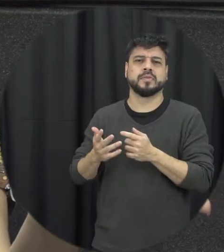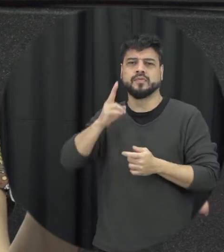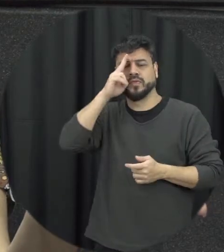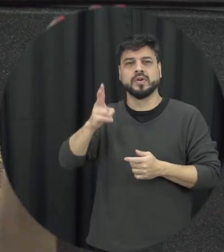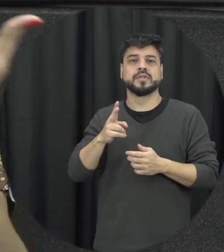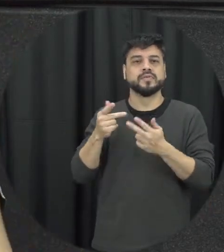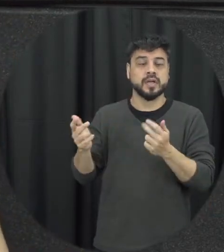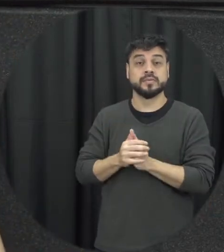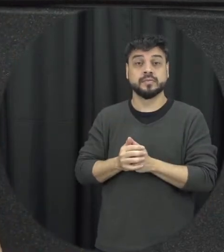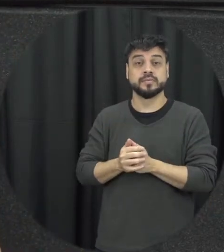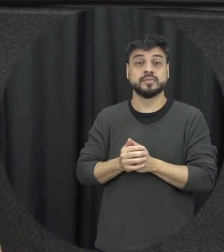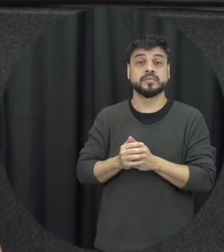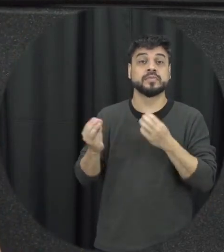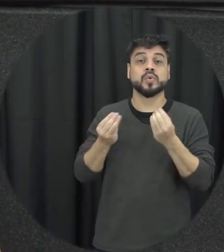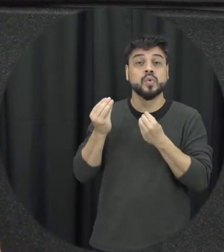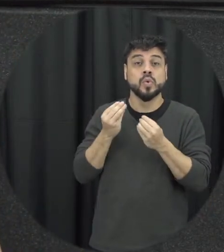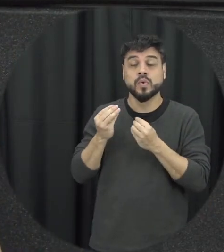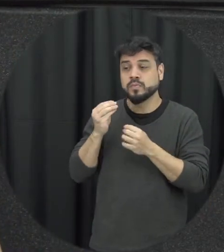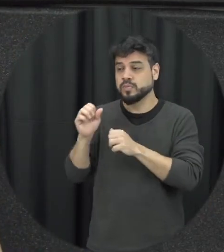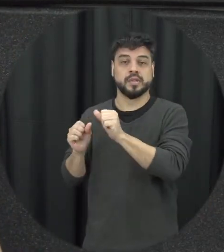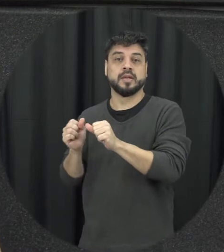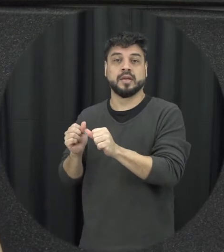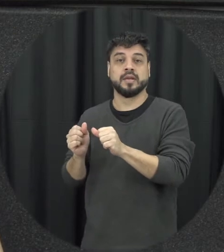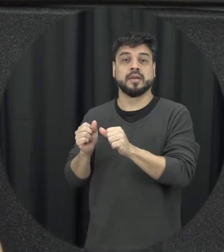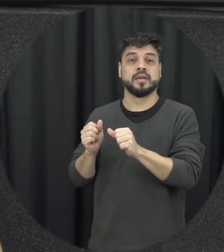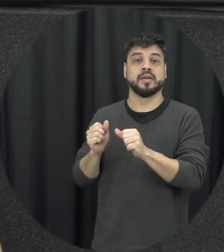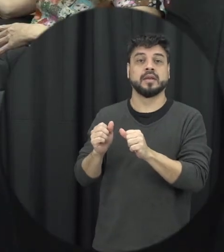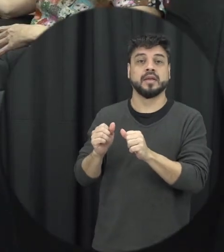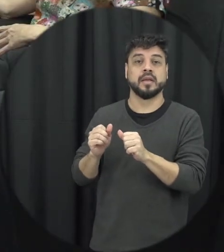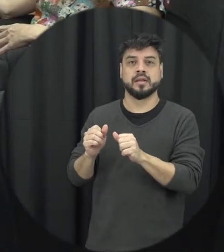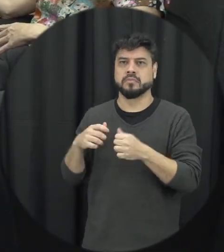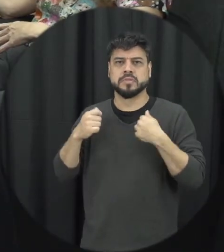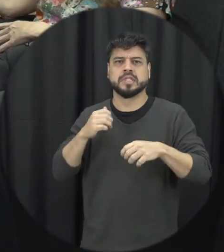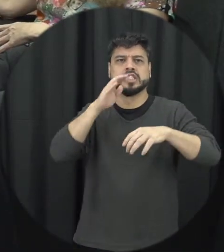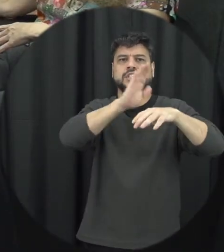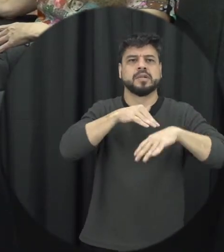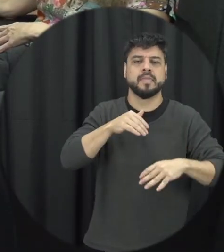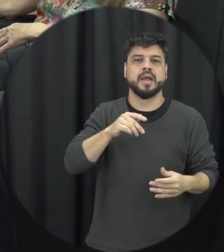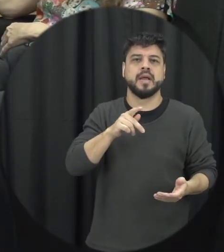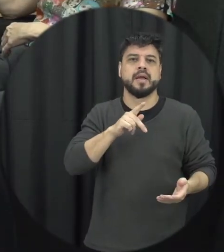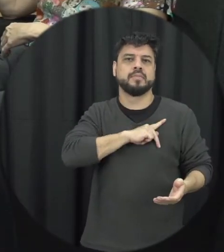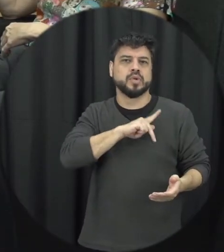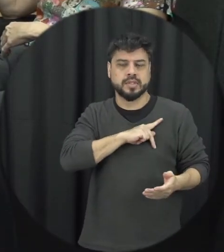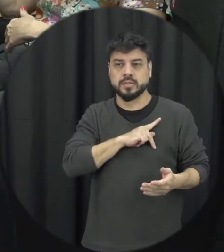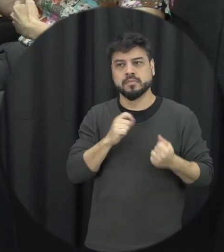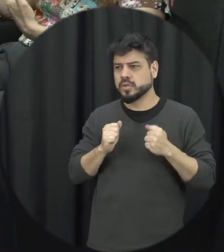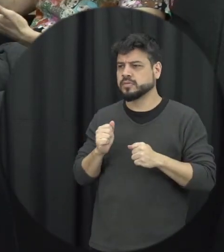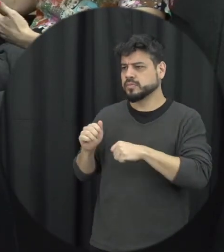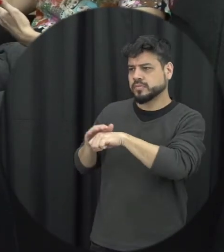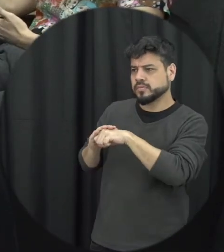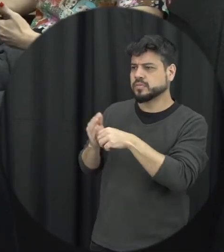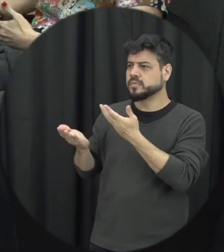a polícia acontece mas a gente pode conversar às vezes com um parceiro com a parceira a gente pode